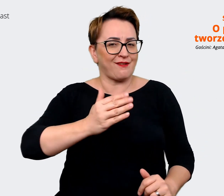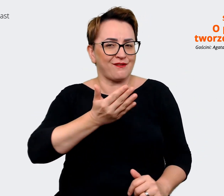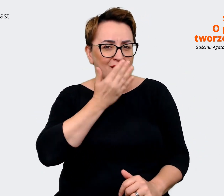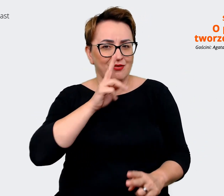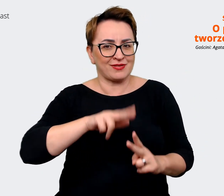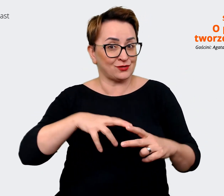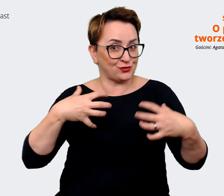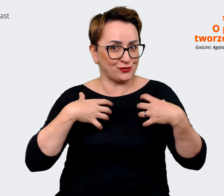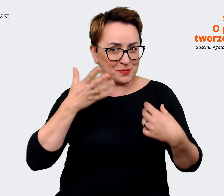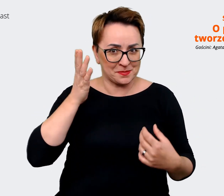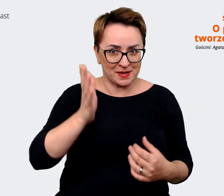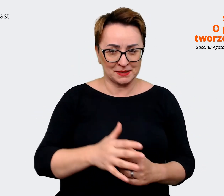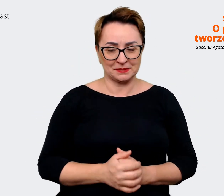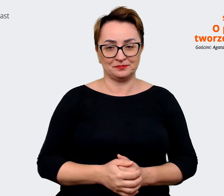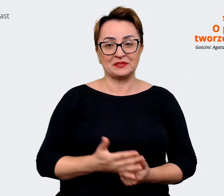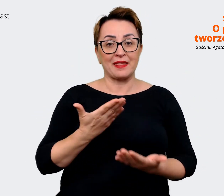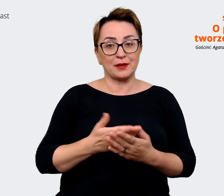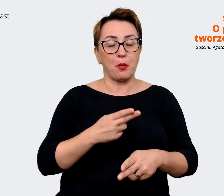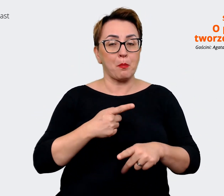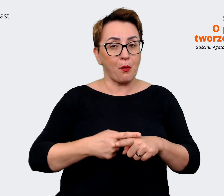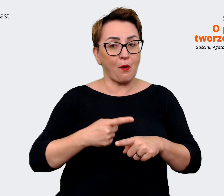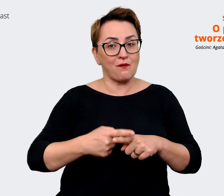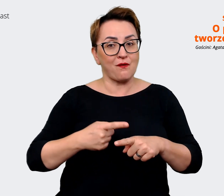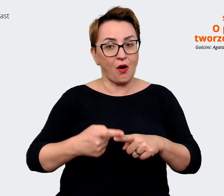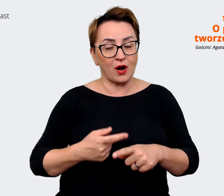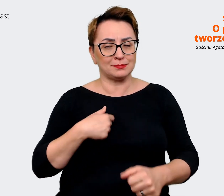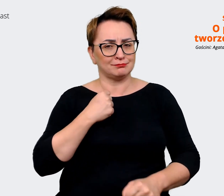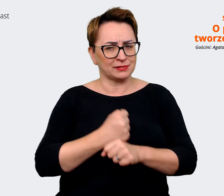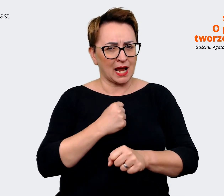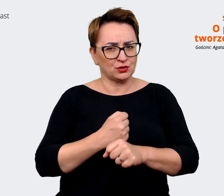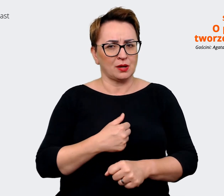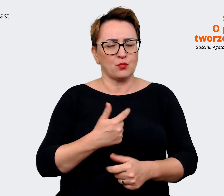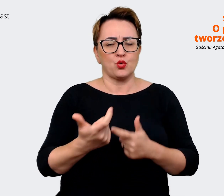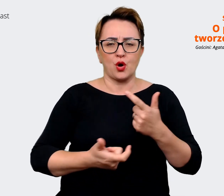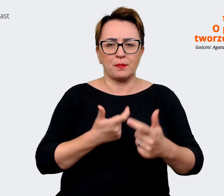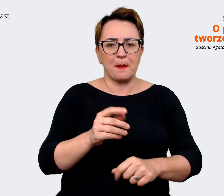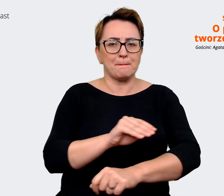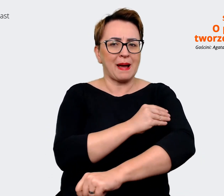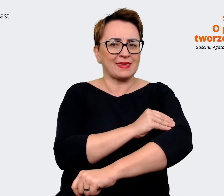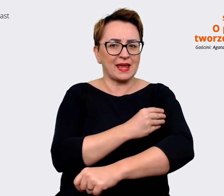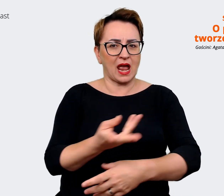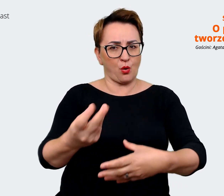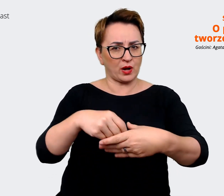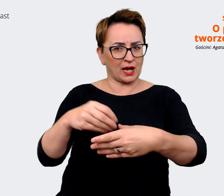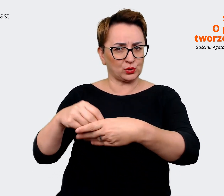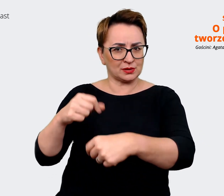Już powoli pracujemy z tym w naszych materiałach nowych rekrutacyjnych, naszych social mediach,